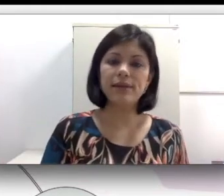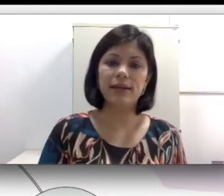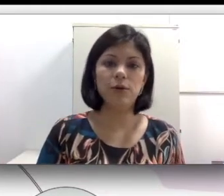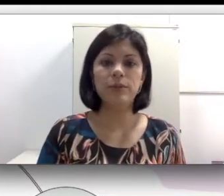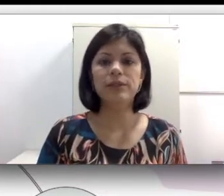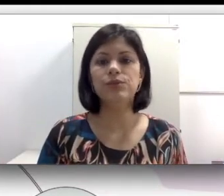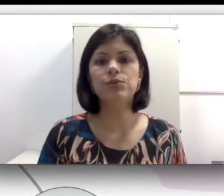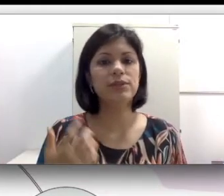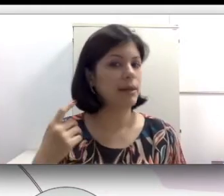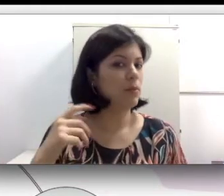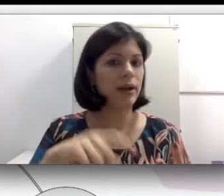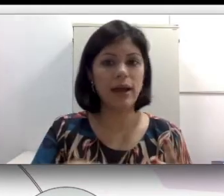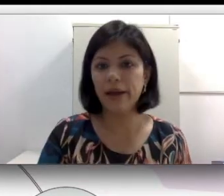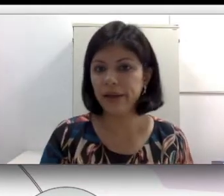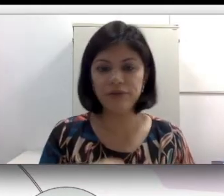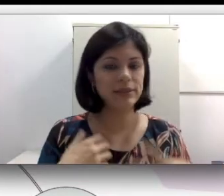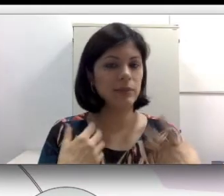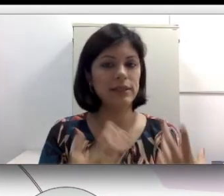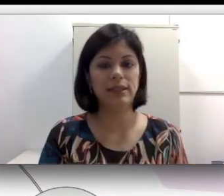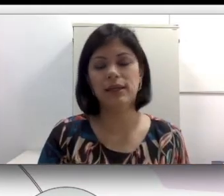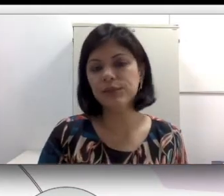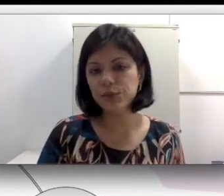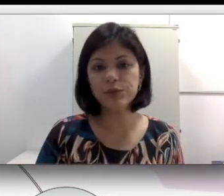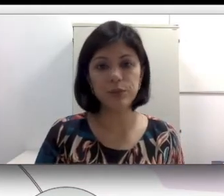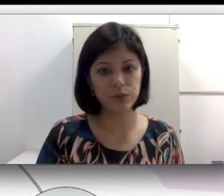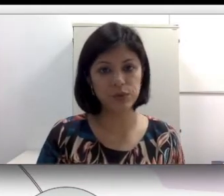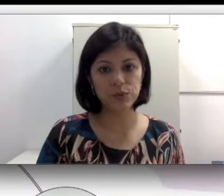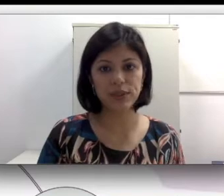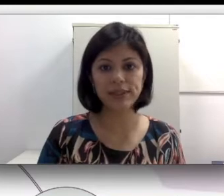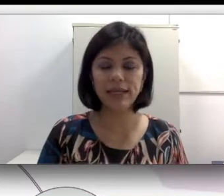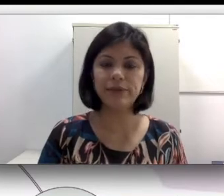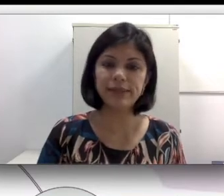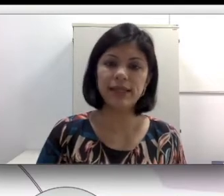na comunidade surda, namorar, estabelecer relações com pessoas surdas na língua de